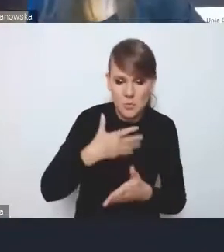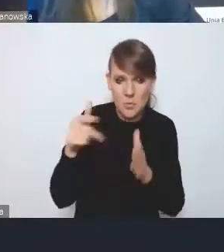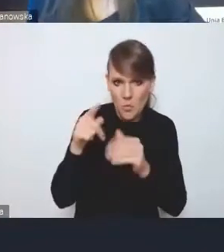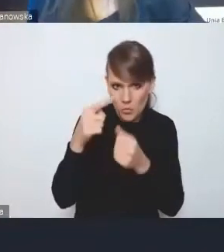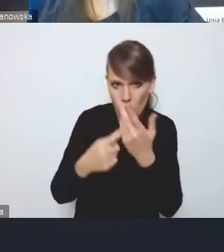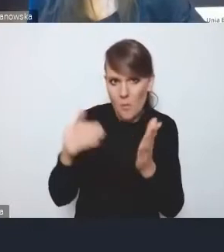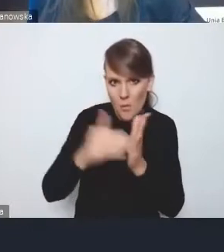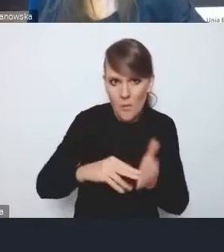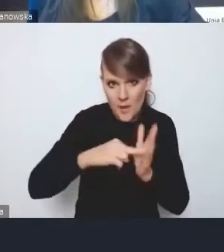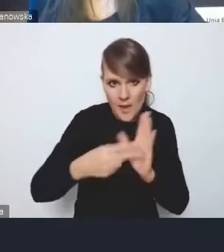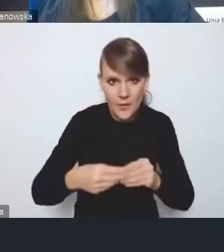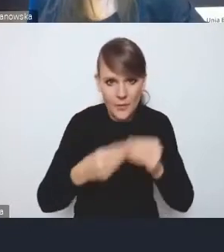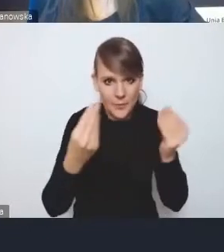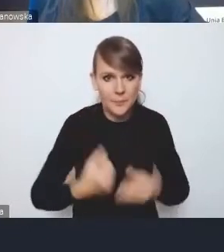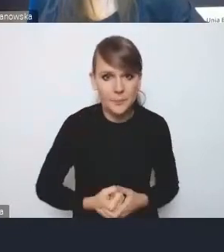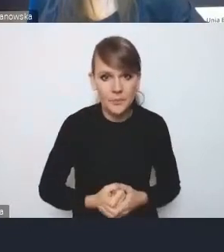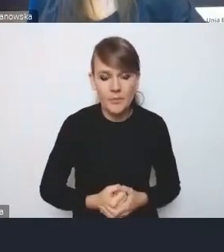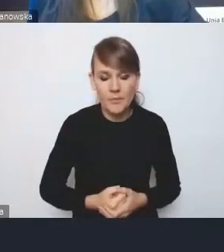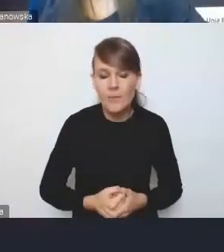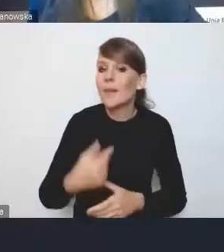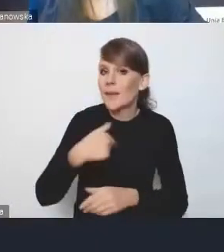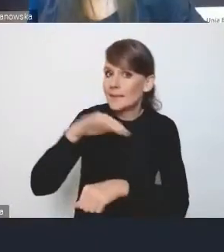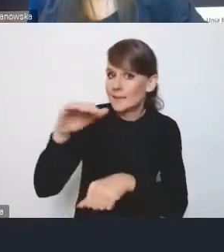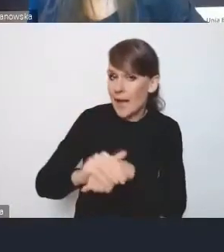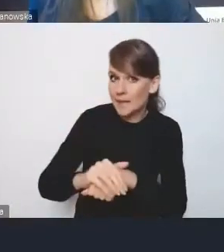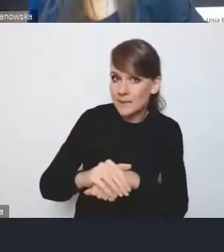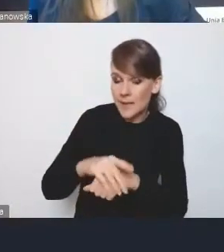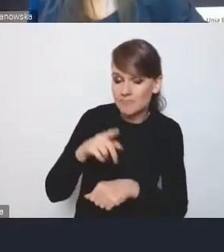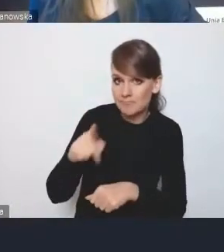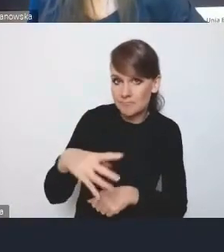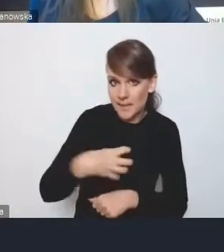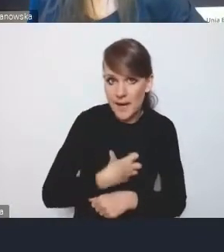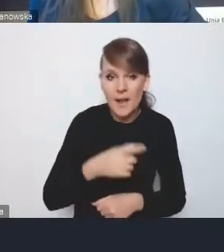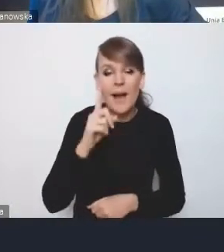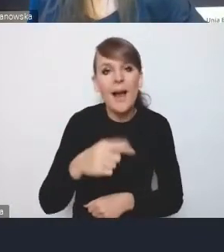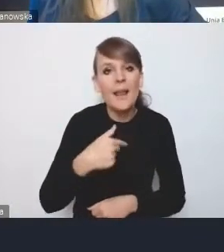Ja tu się zgadzam, panie dyrektorze, natomiast mnie bardziej martwi w drugą stronę aspekt,